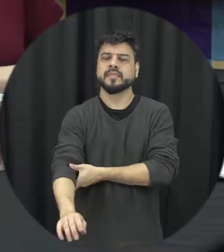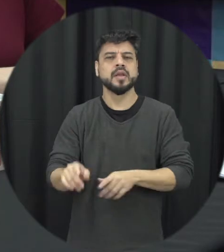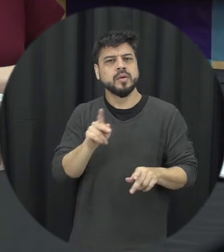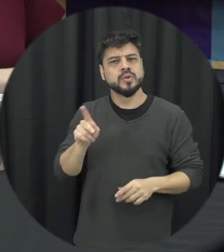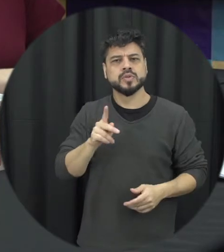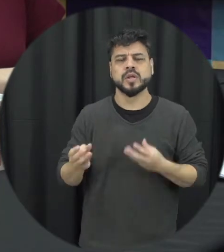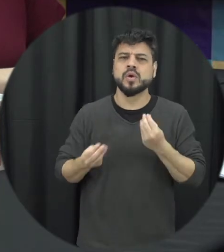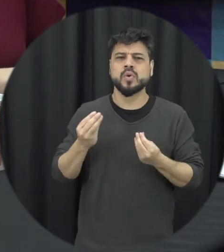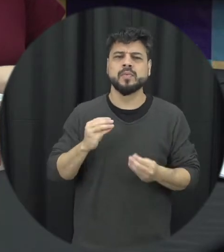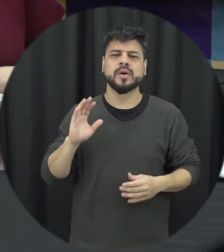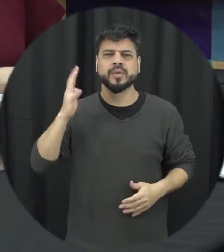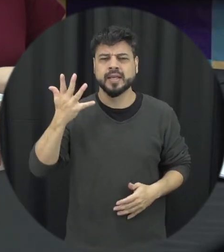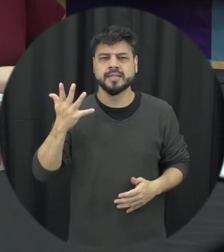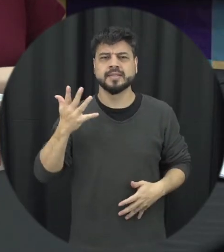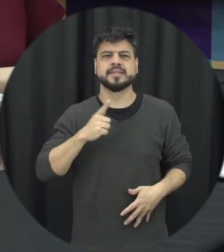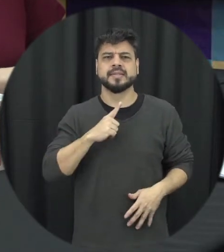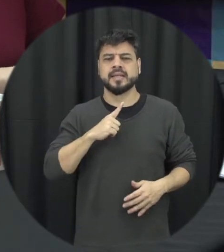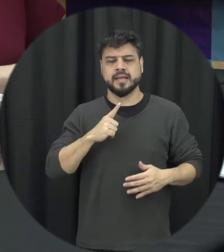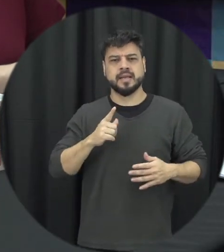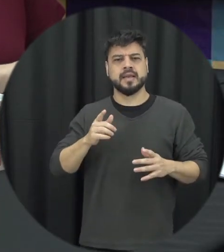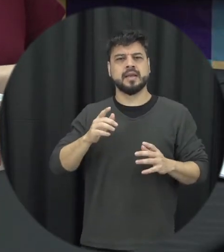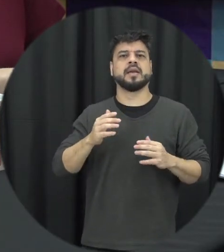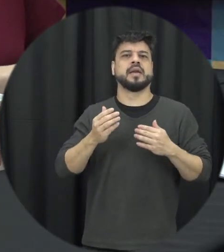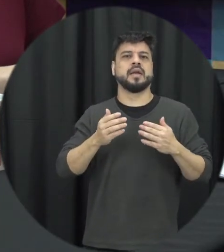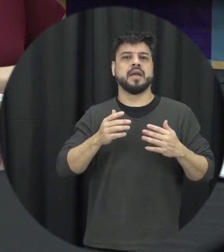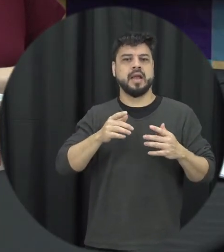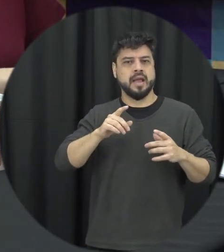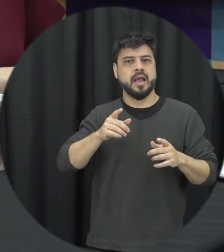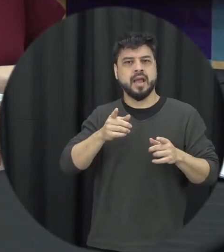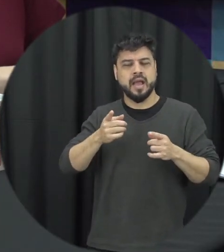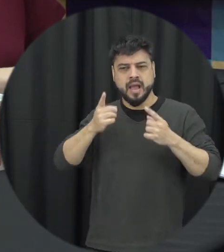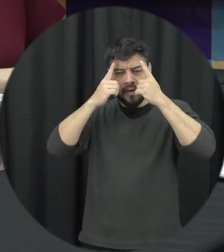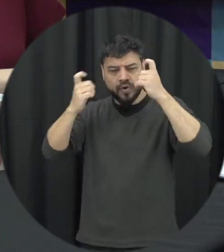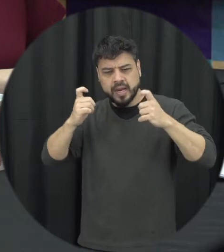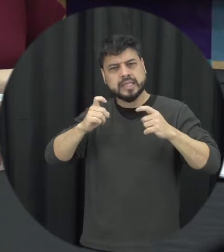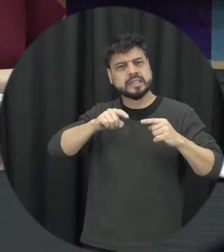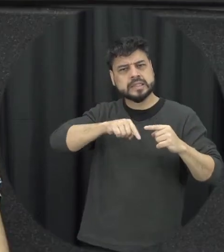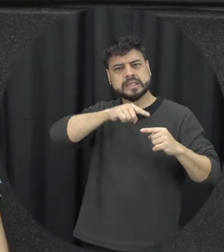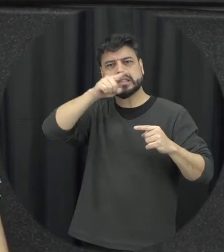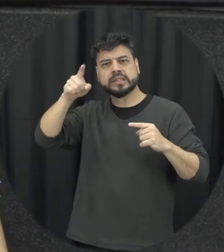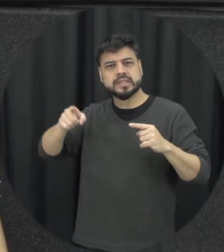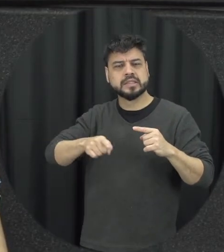como que funciona esse ciclo da violência e como que a gente pode quebrar ele então ciclo